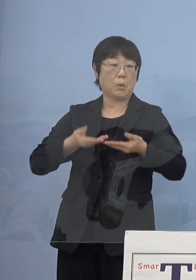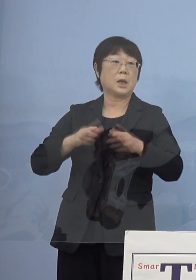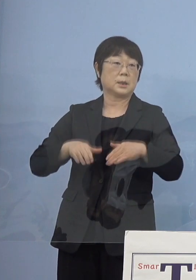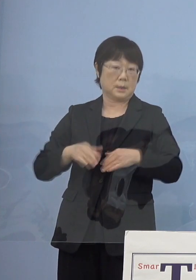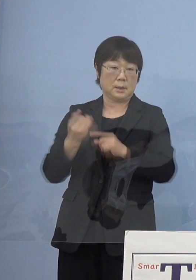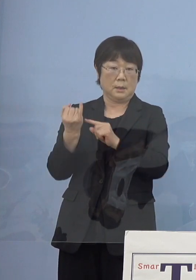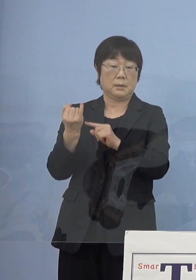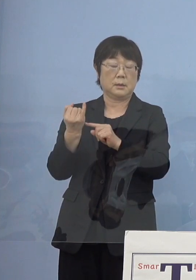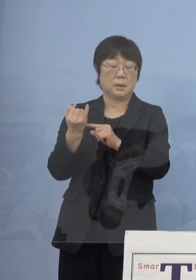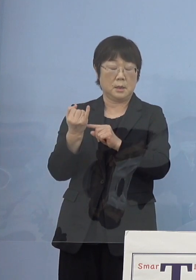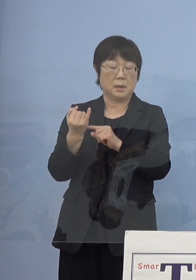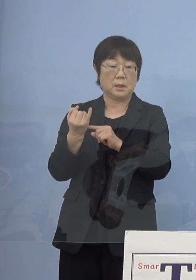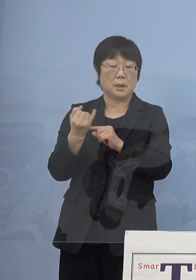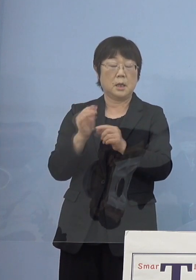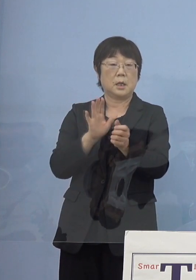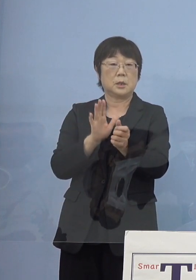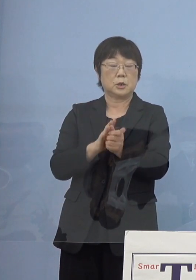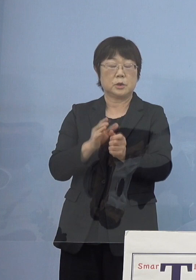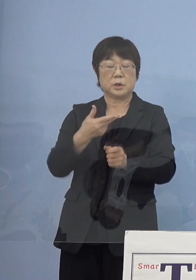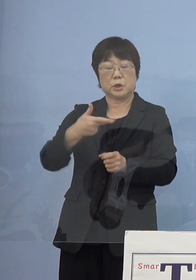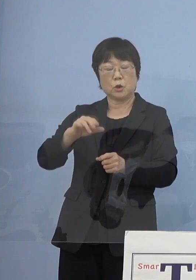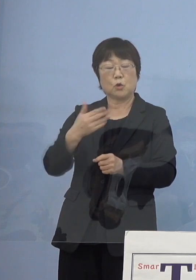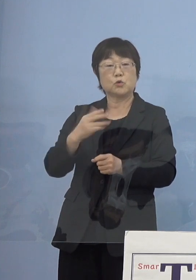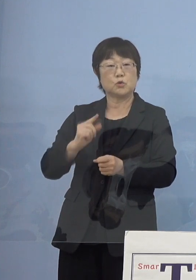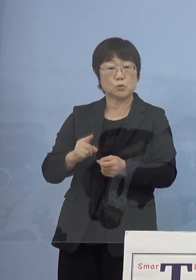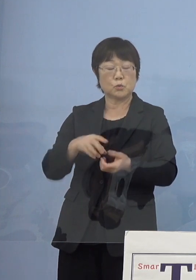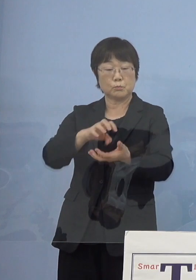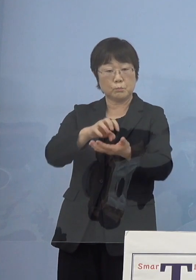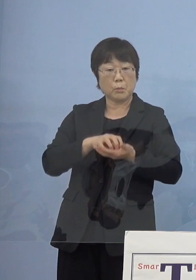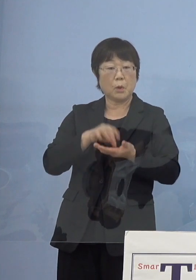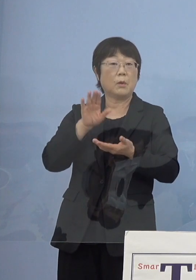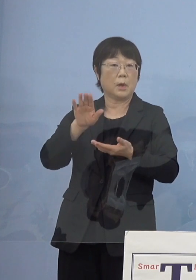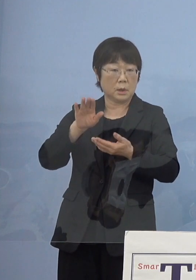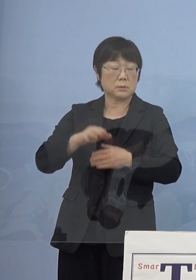また、叙勲もお受けになられていると いうことがございますので